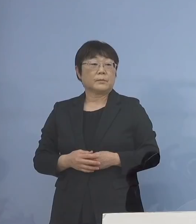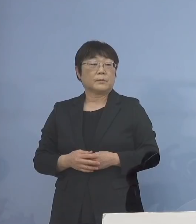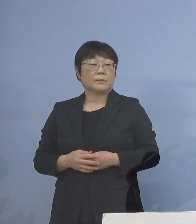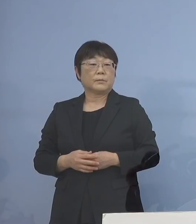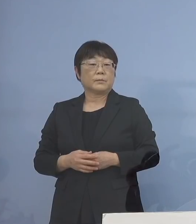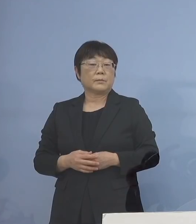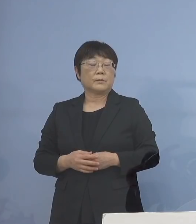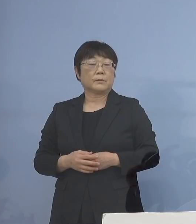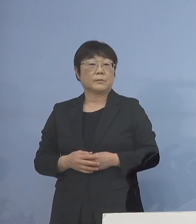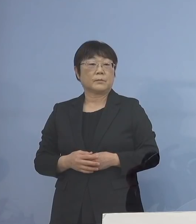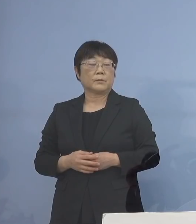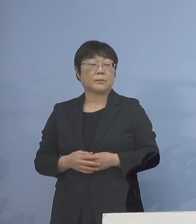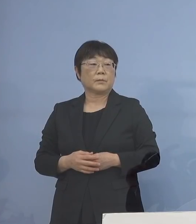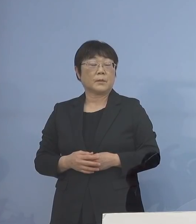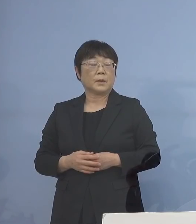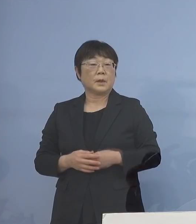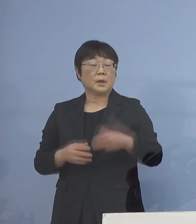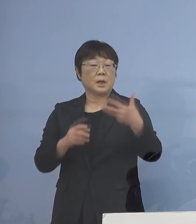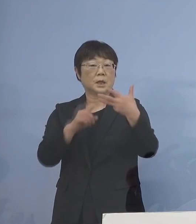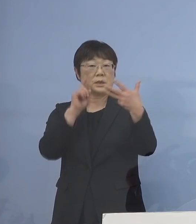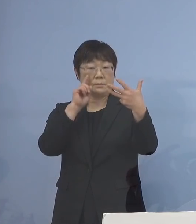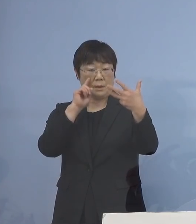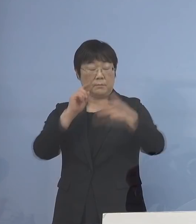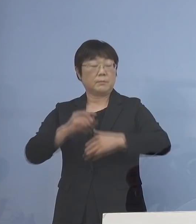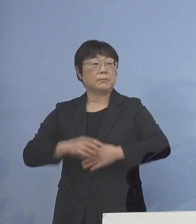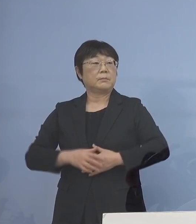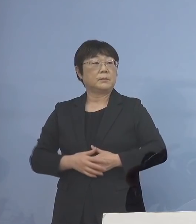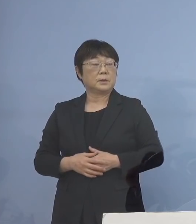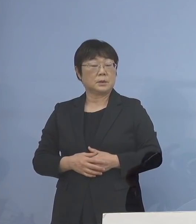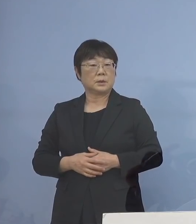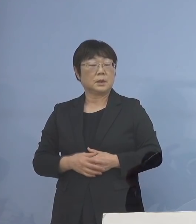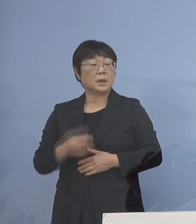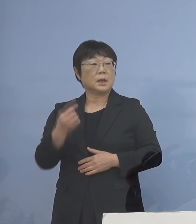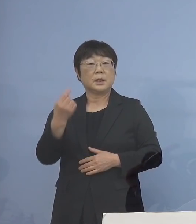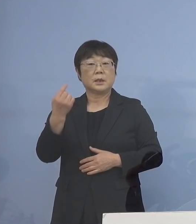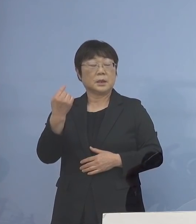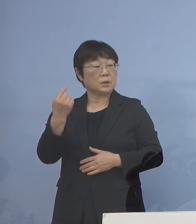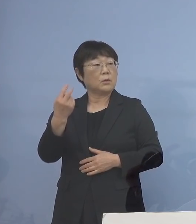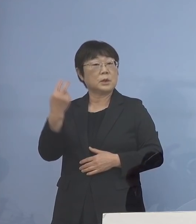そして、次に8番目 昨日も、あるいは一昨日も